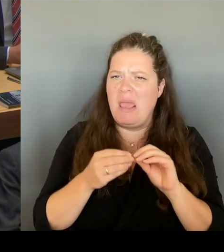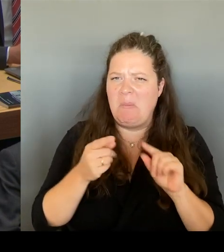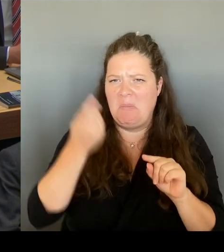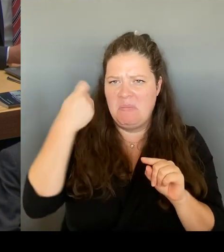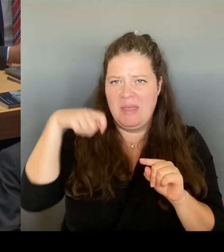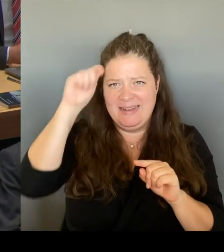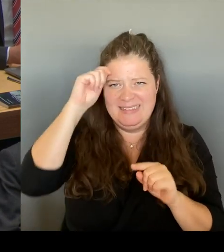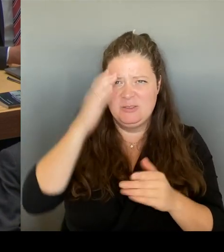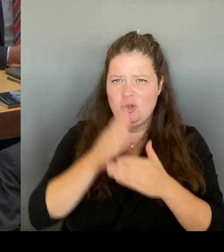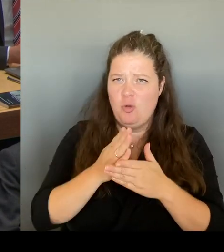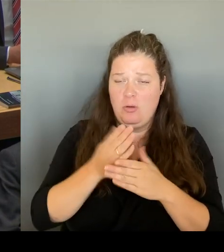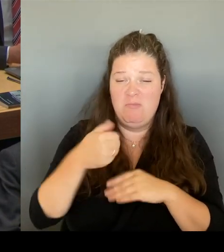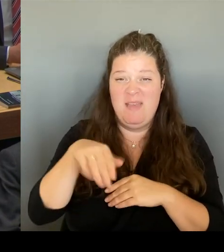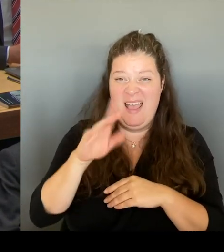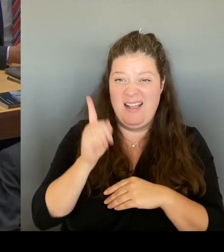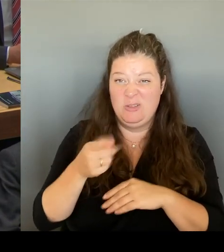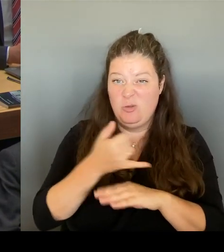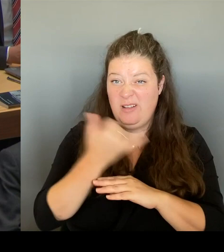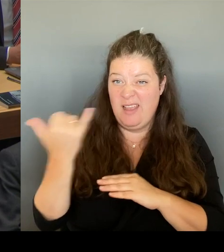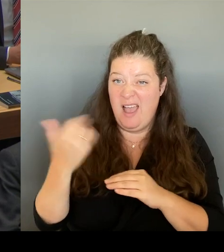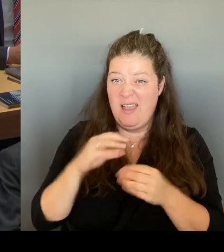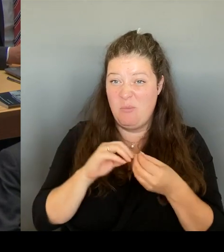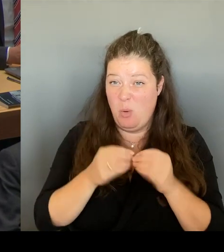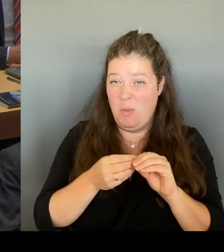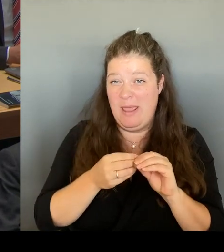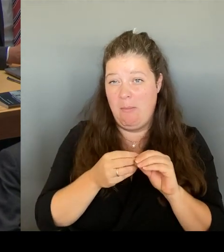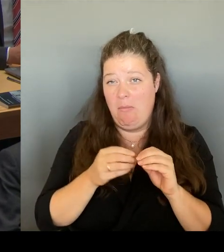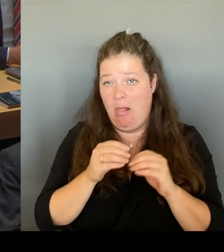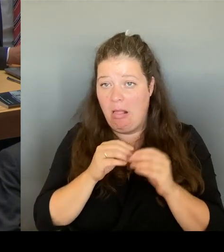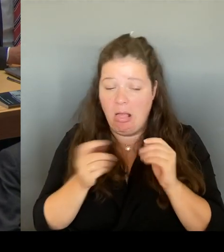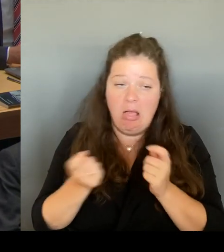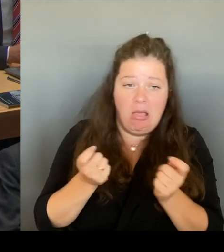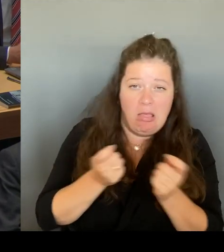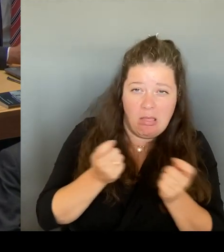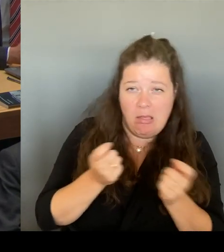Möglicherweise innerhalb einer kürzesten Zeit zu lösen.